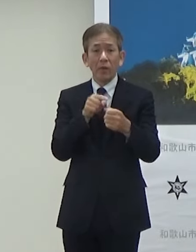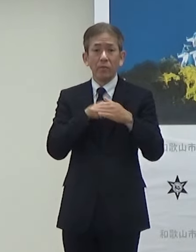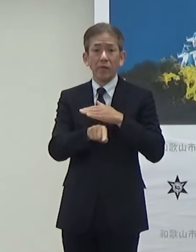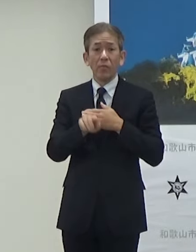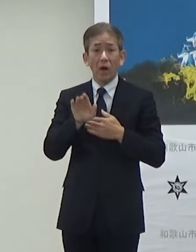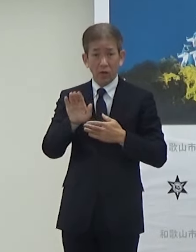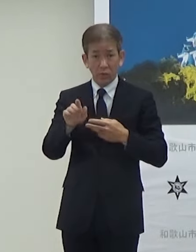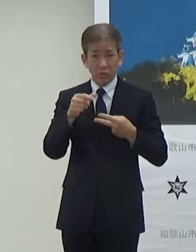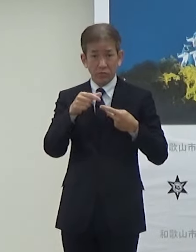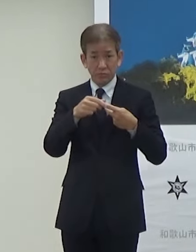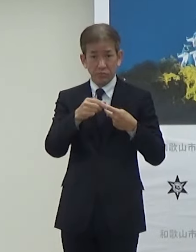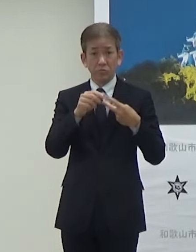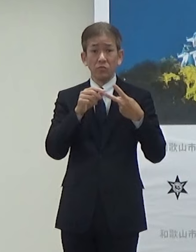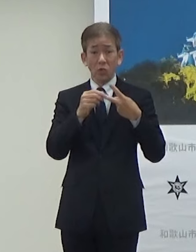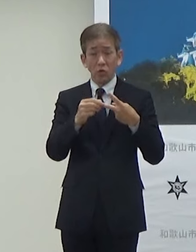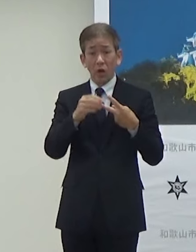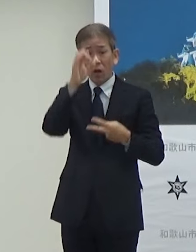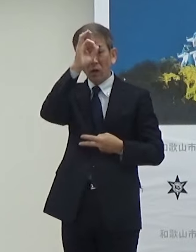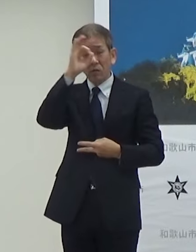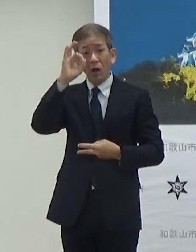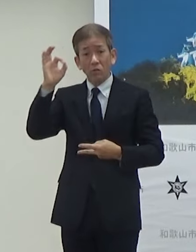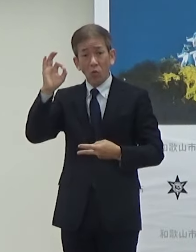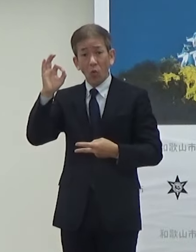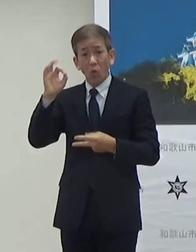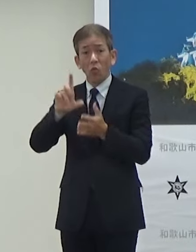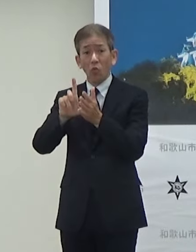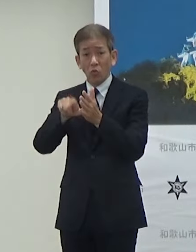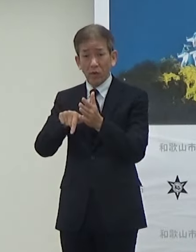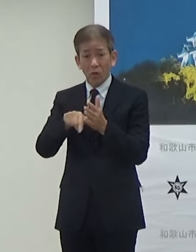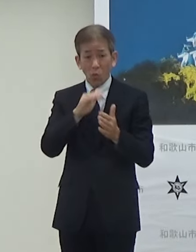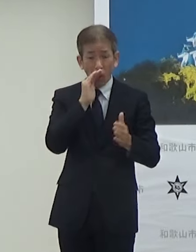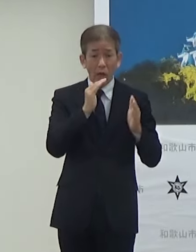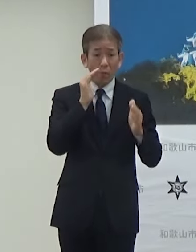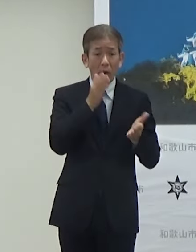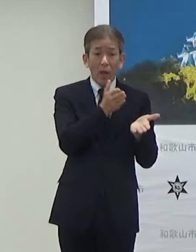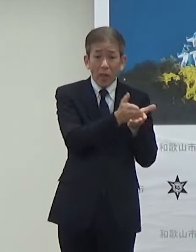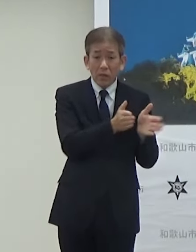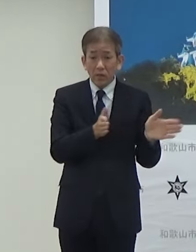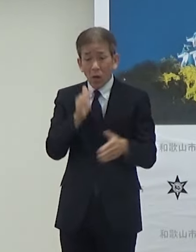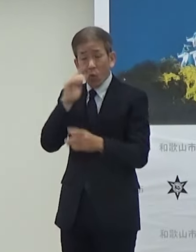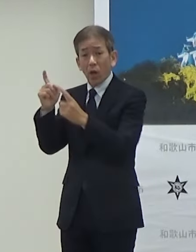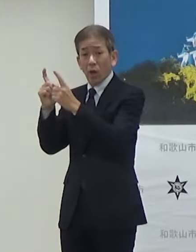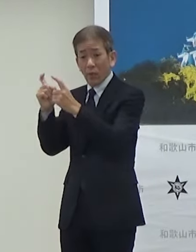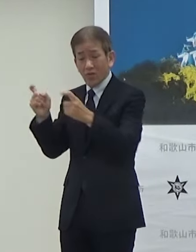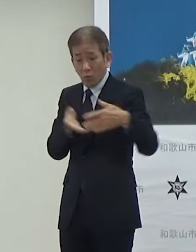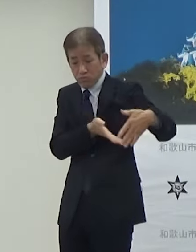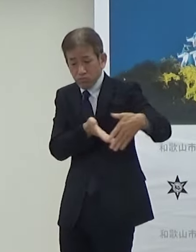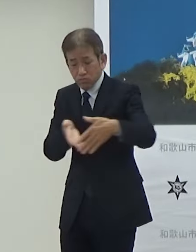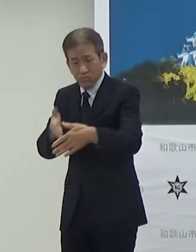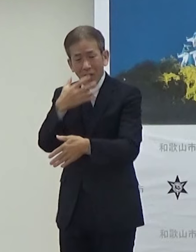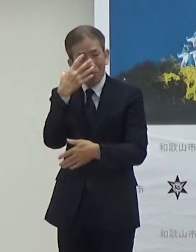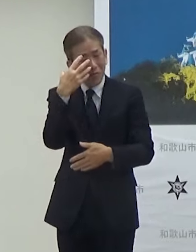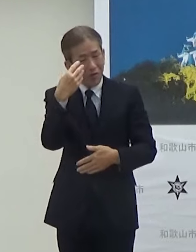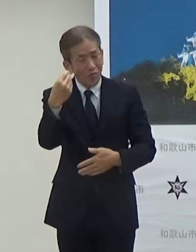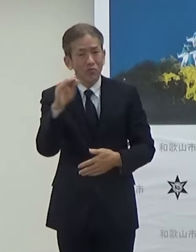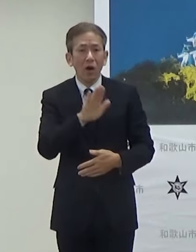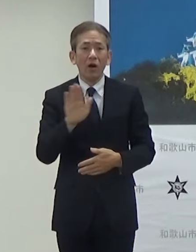もう1つは観光としてこの和歌山駅から和歌山城非常に魅力的な場所でもあるし